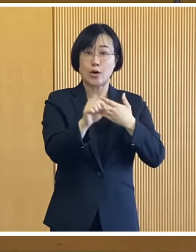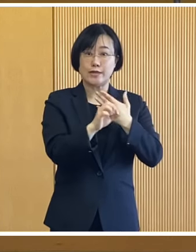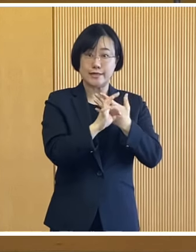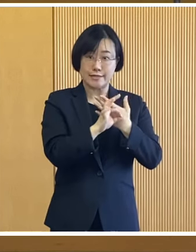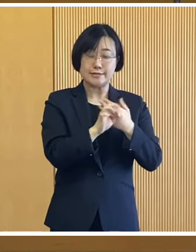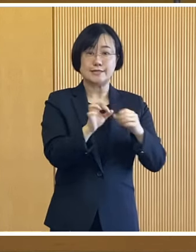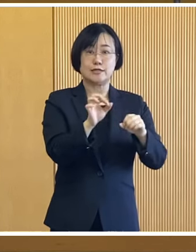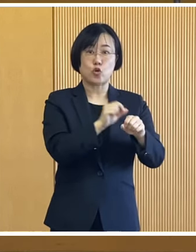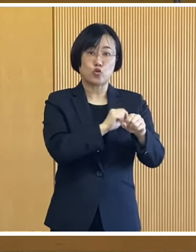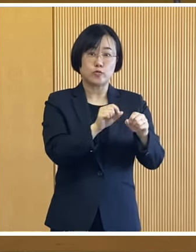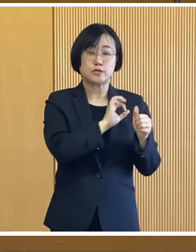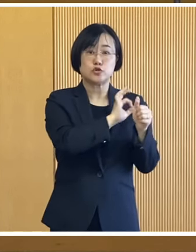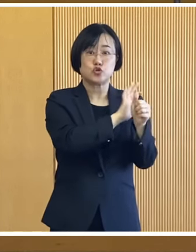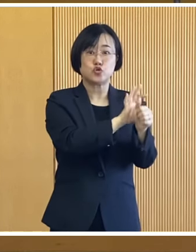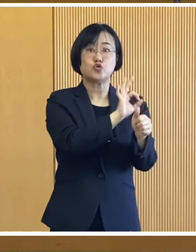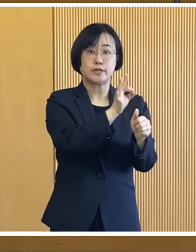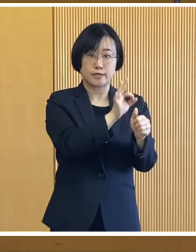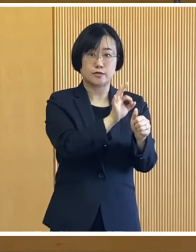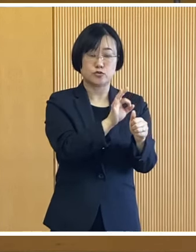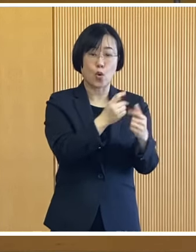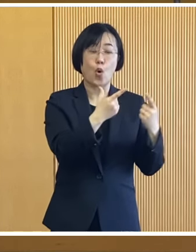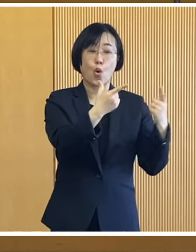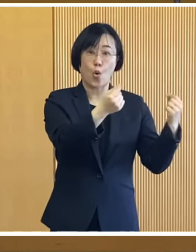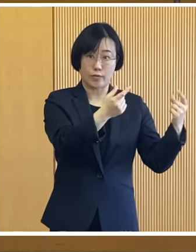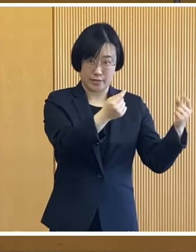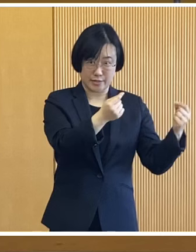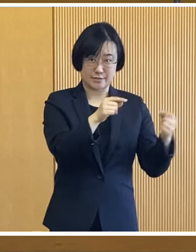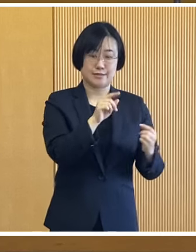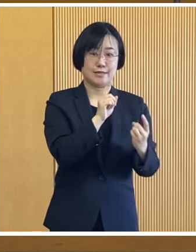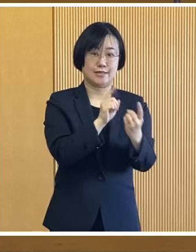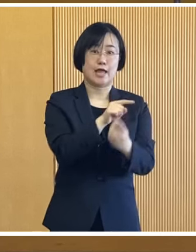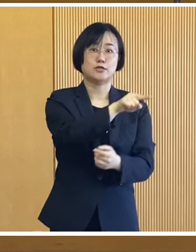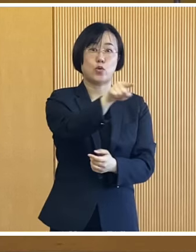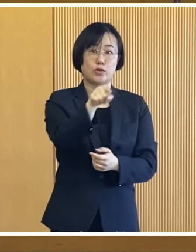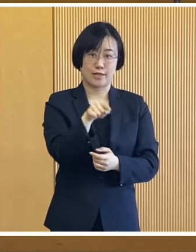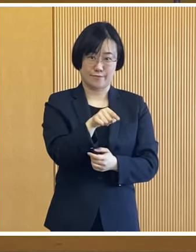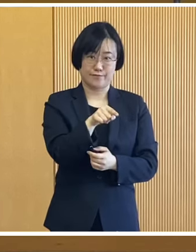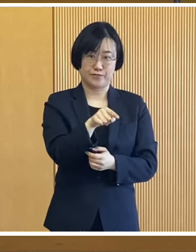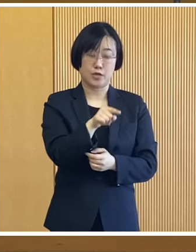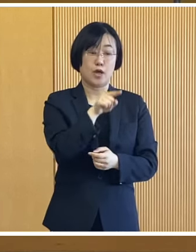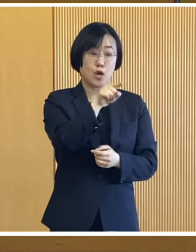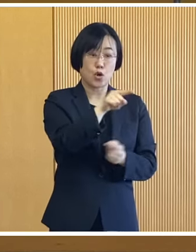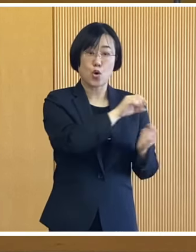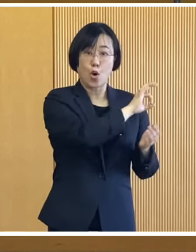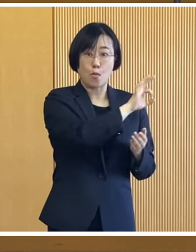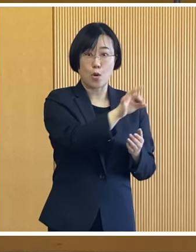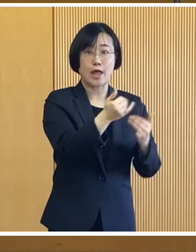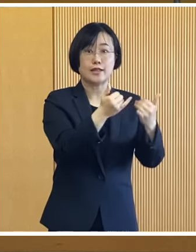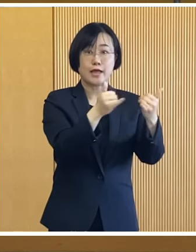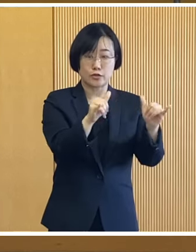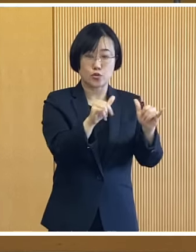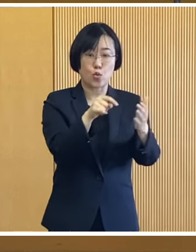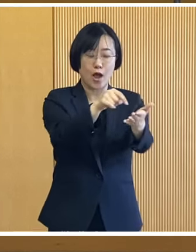臨時特別給付金の対象者と 同じことから その給付金を受給した方は